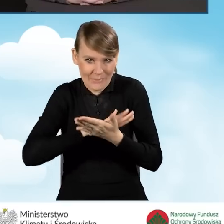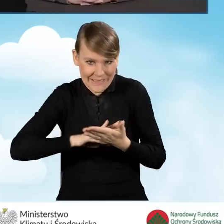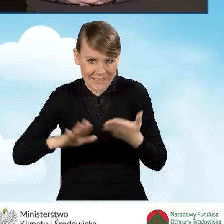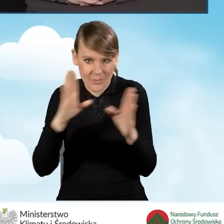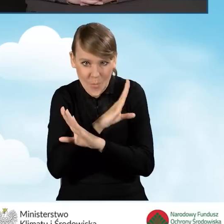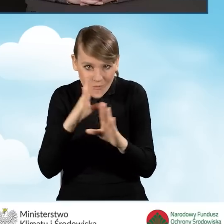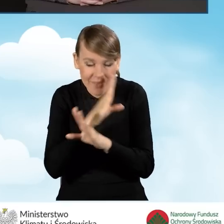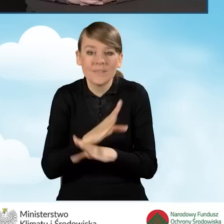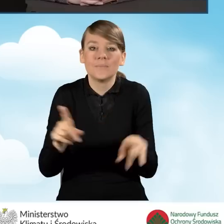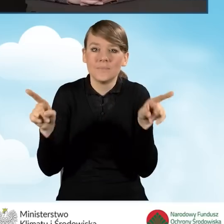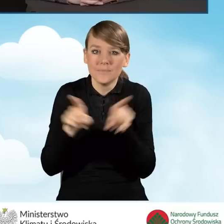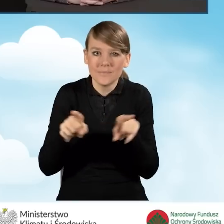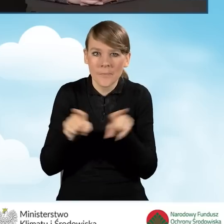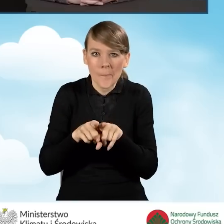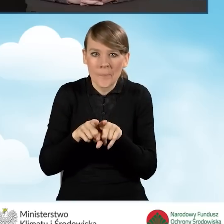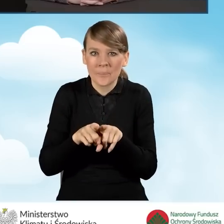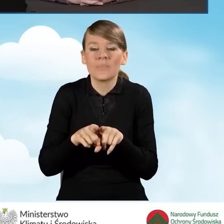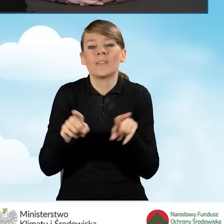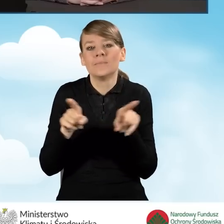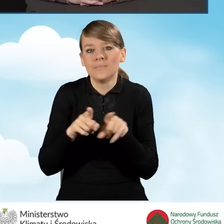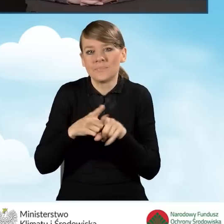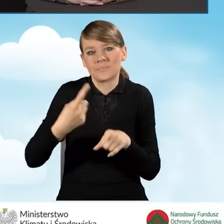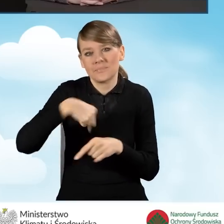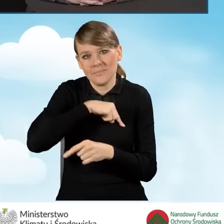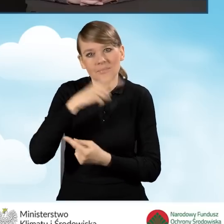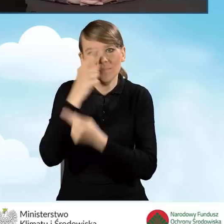a także to, co naszym zdaniem jest bardzo istotne,